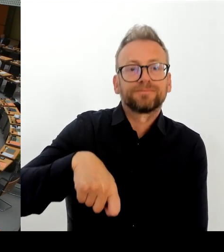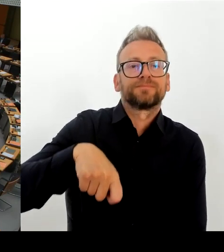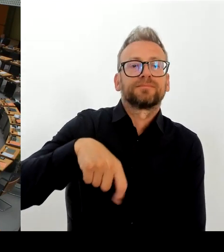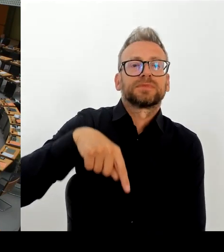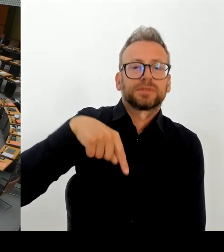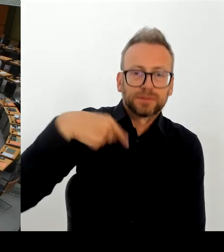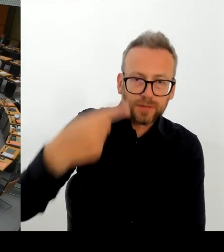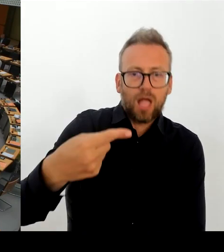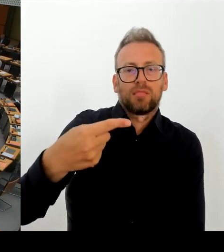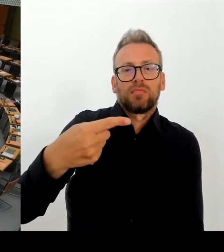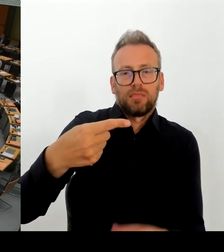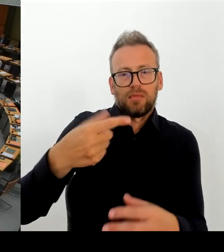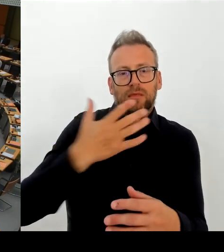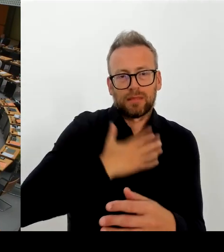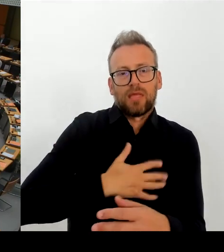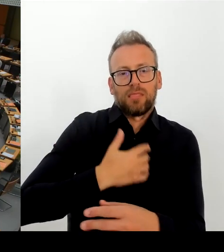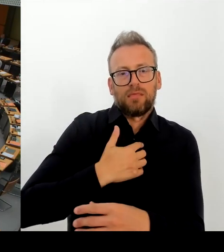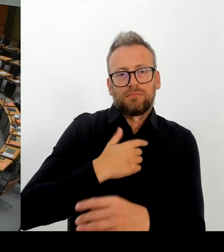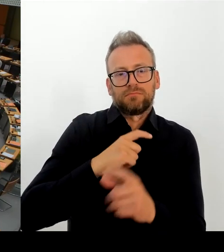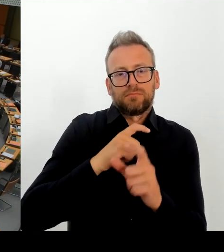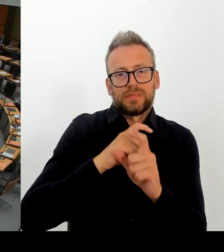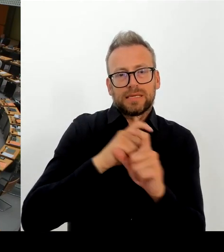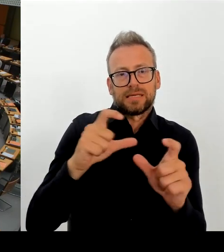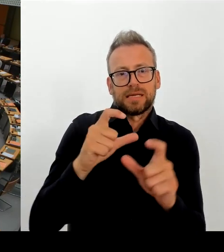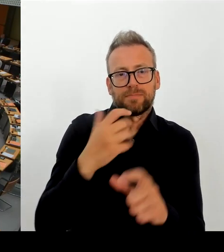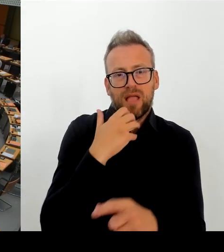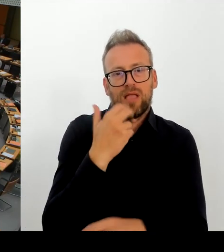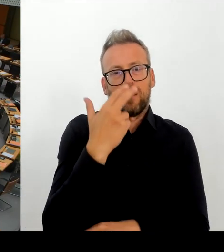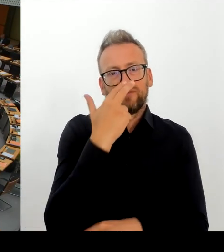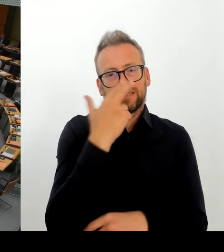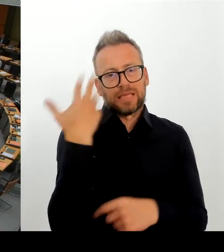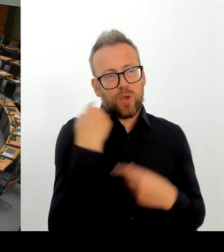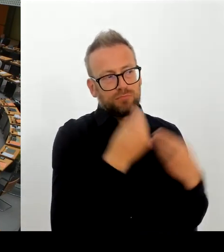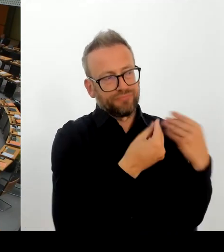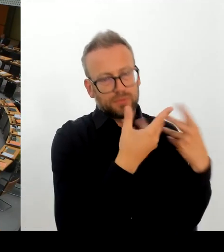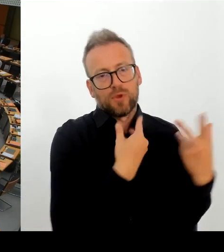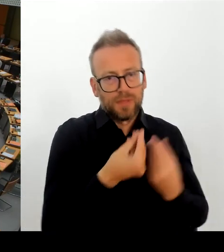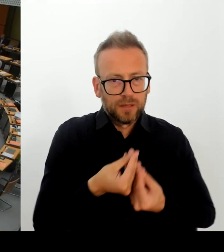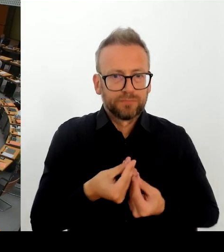Rückführungsabkommen mit Herkunftsländern abgelehnt werden.